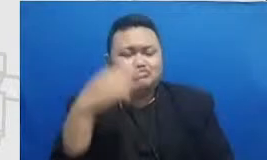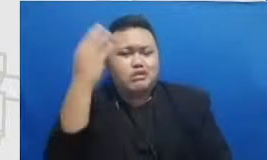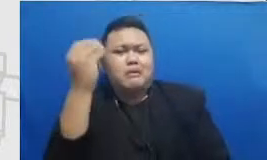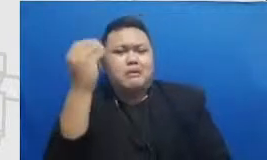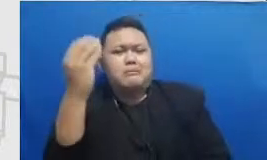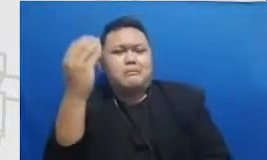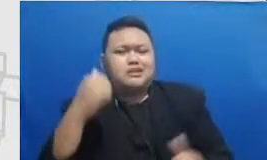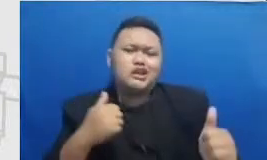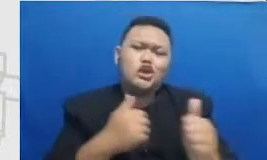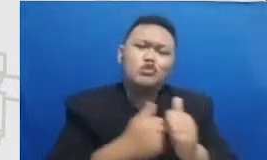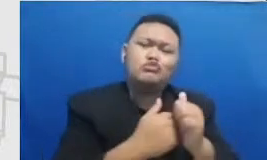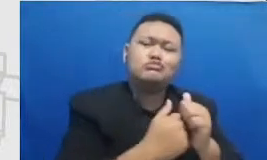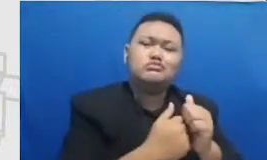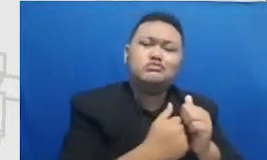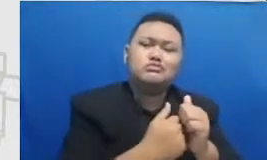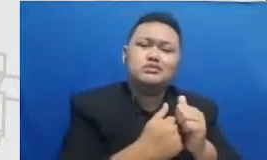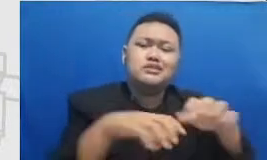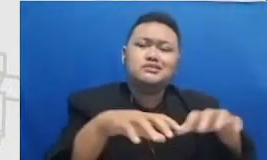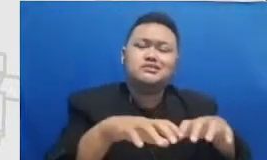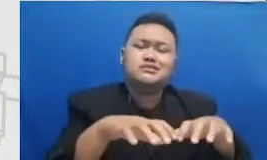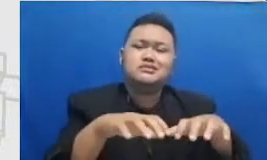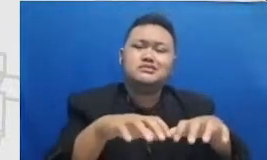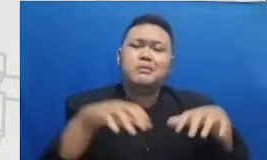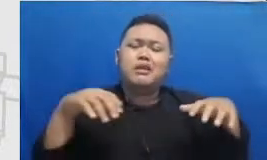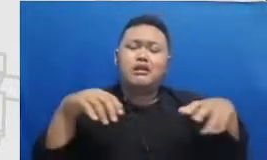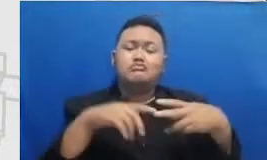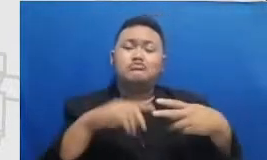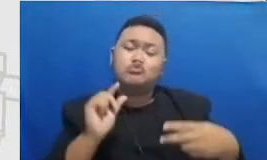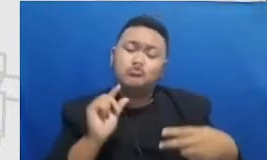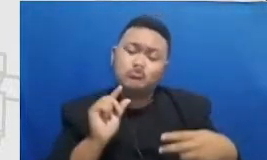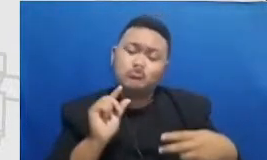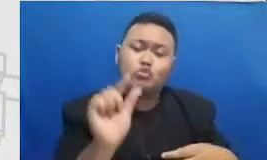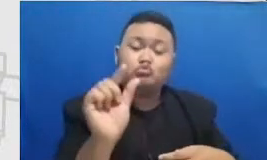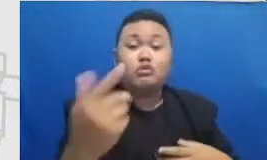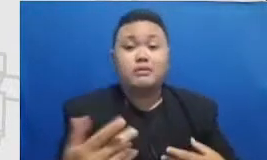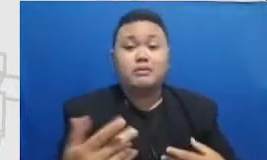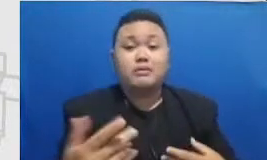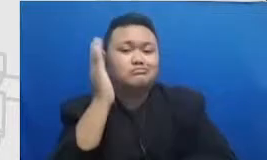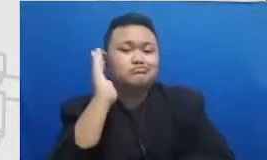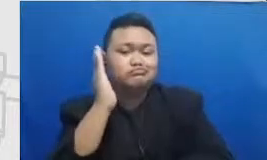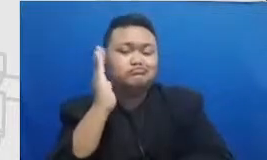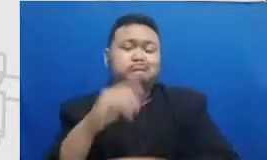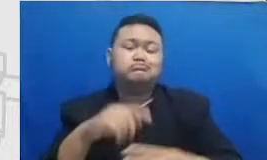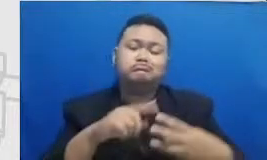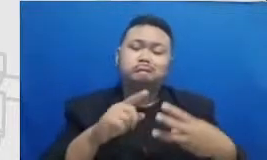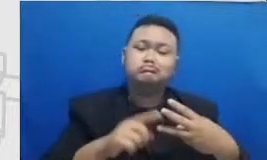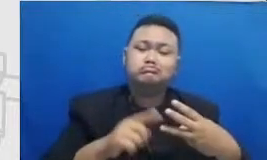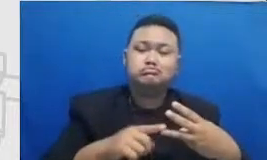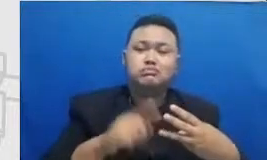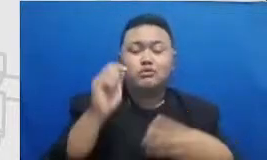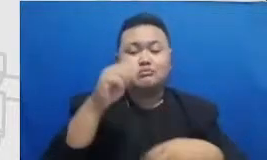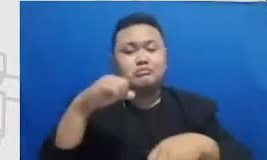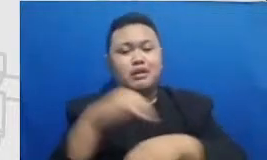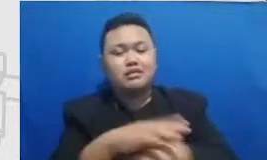diundang untuk menjadi pembicara ketika mereka mempraktekkan dikelas video-video pembelajaran